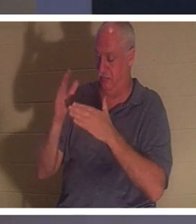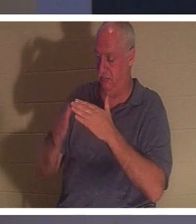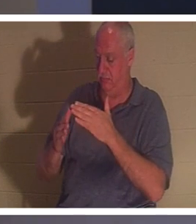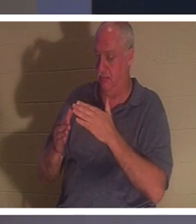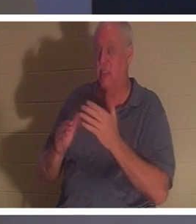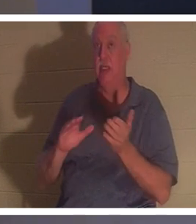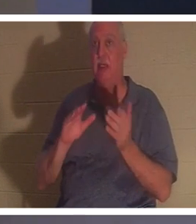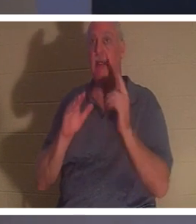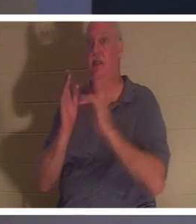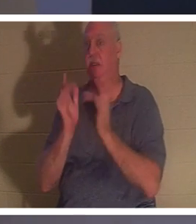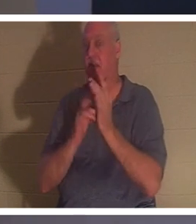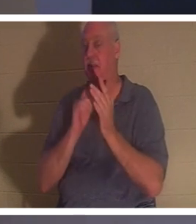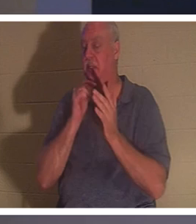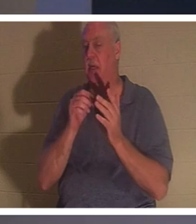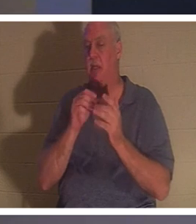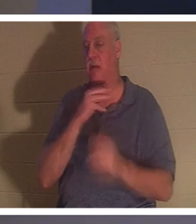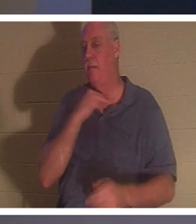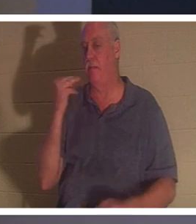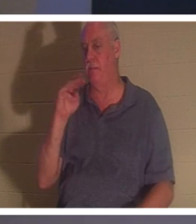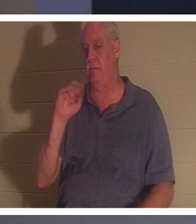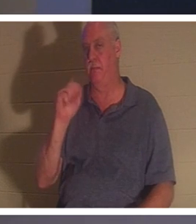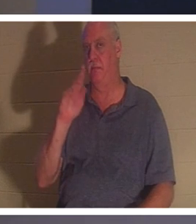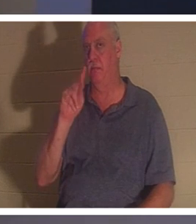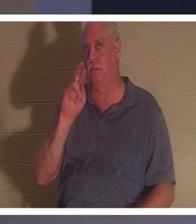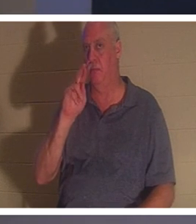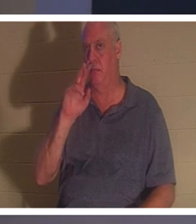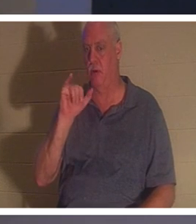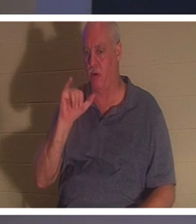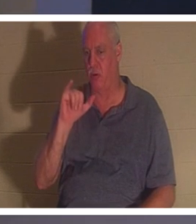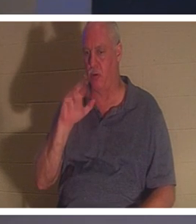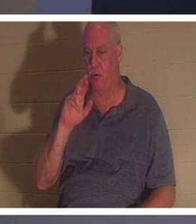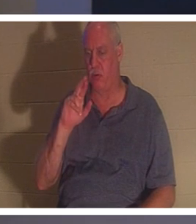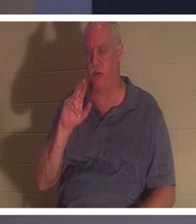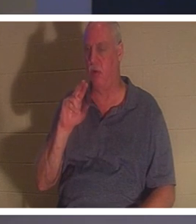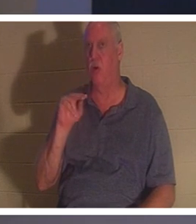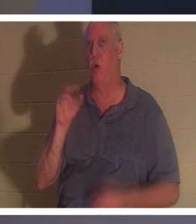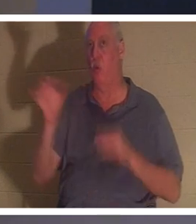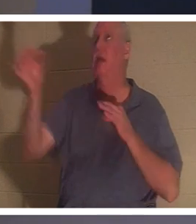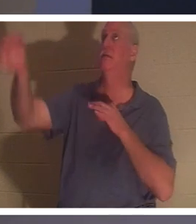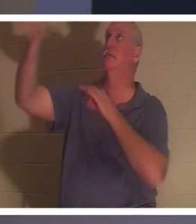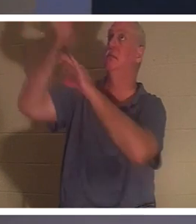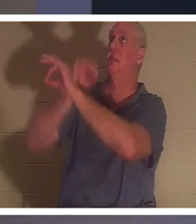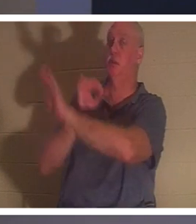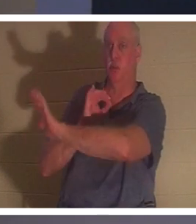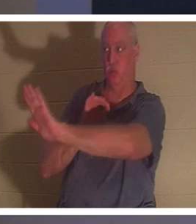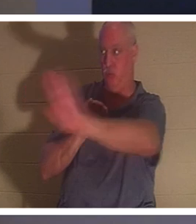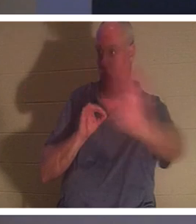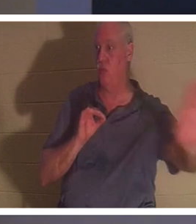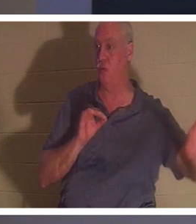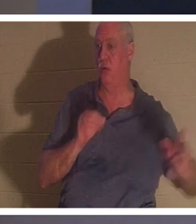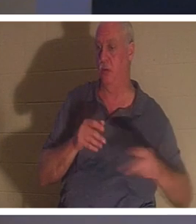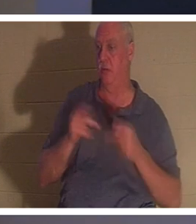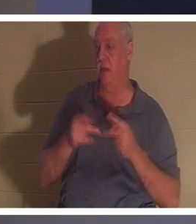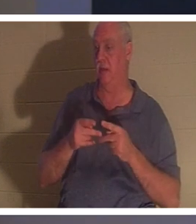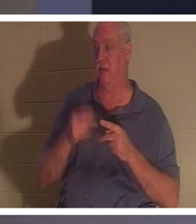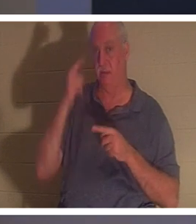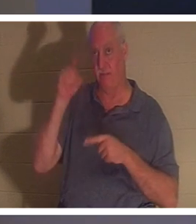एक "शहीद" की मौत नहीं मरे । वह आपके स्थान पर और आपके लिए एक विकल्प की मृत्यु मर गया। यदि आप